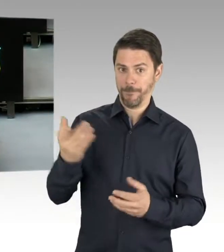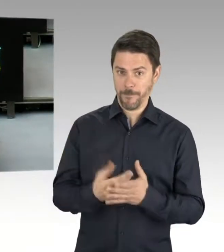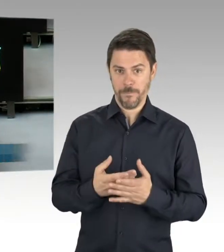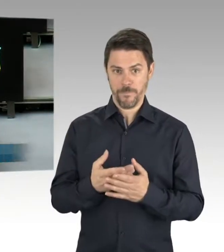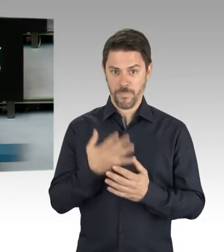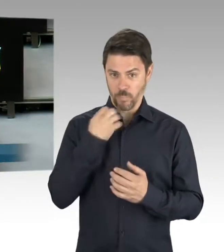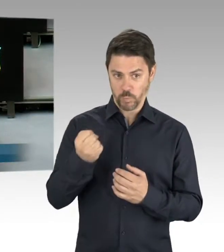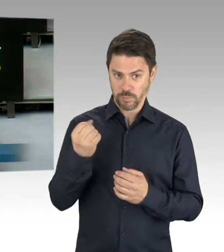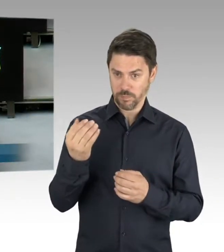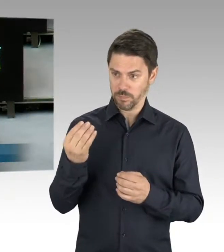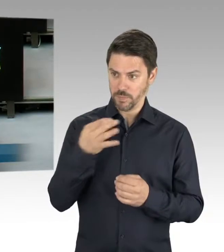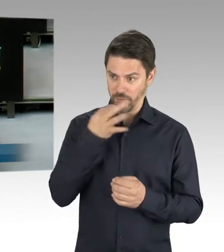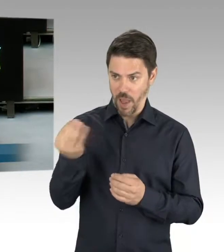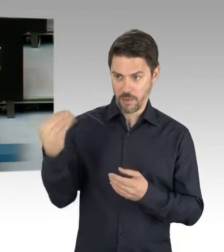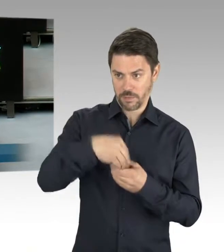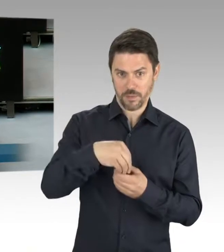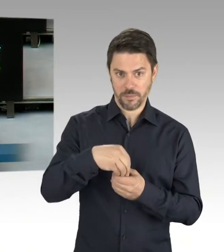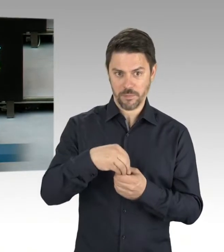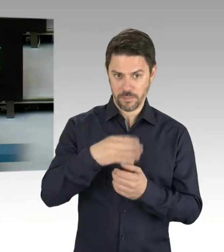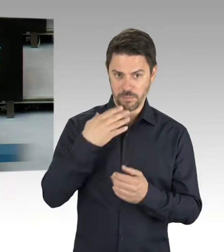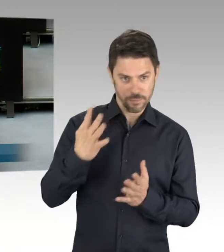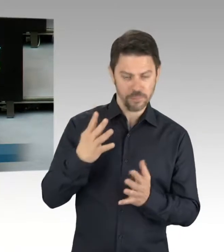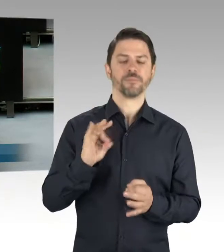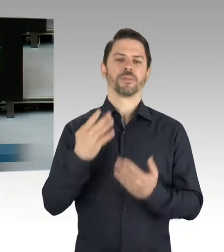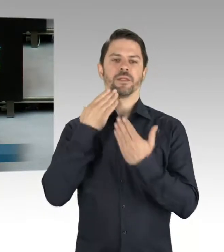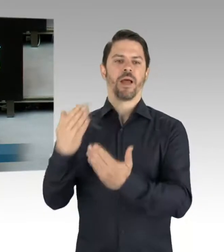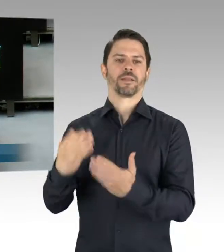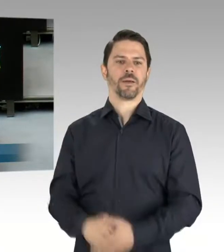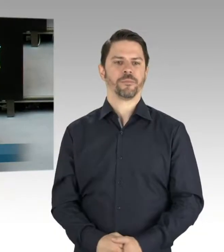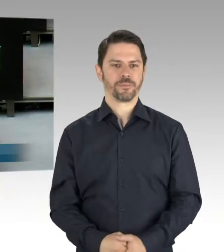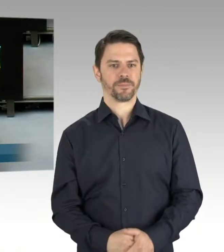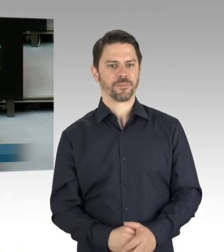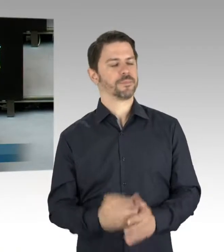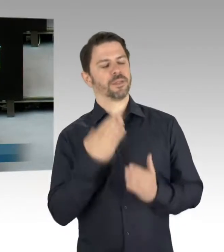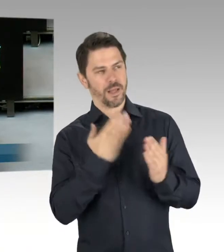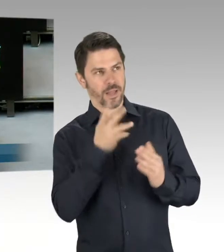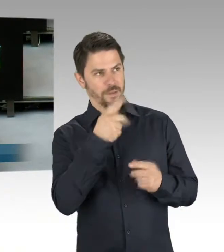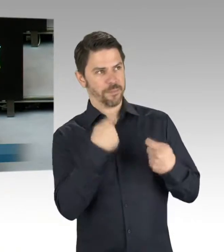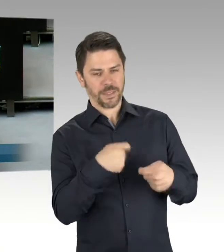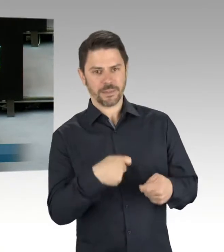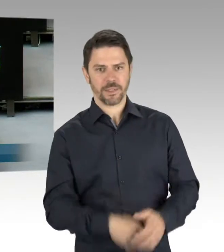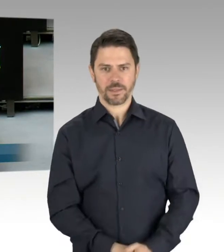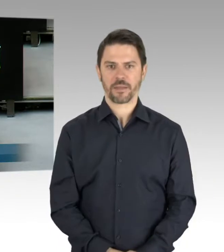von Schändungen in Pankow. Wird dem nachgegangen, ob es da einen Zusammenhang gibt? Und was für Maßnahmen ergreift der Senat,